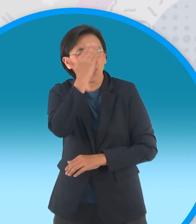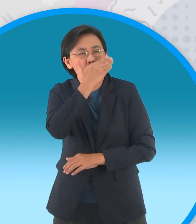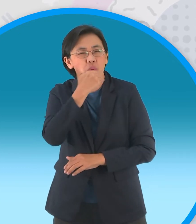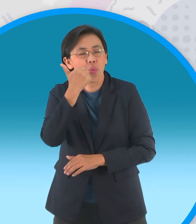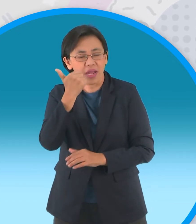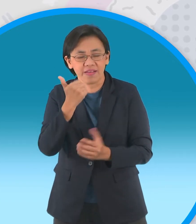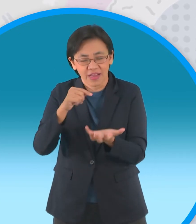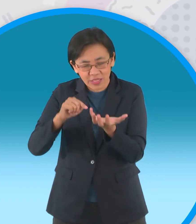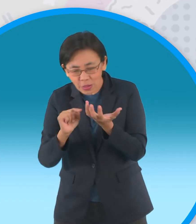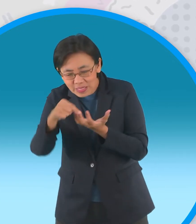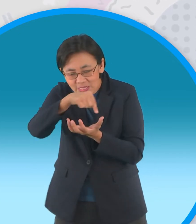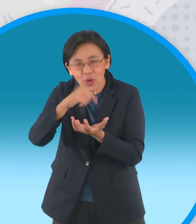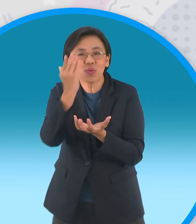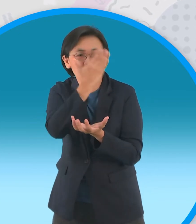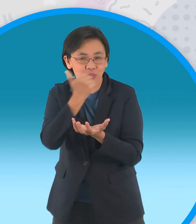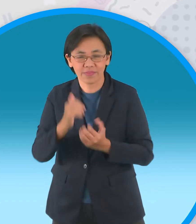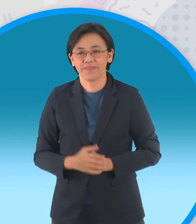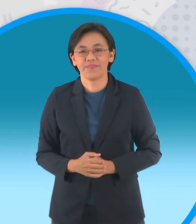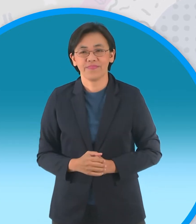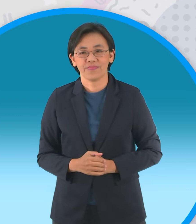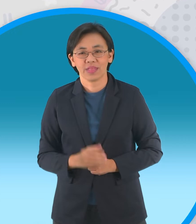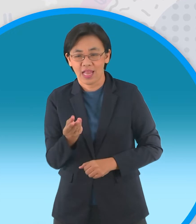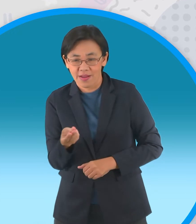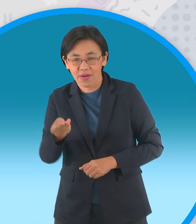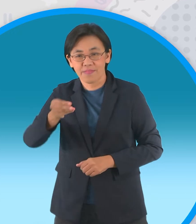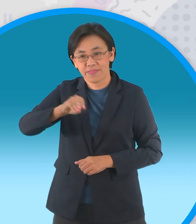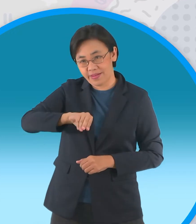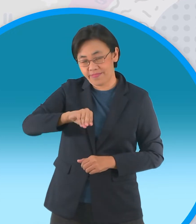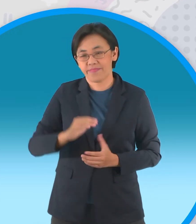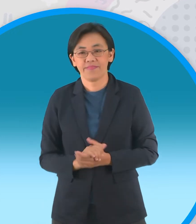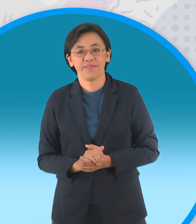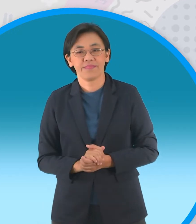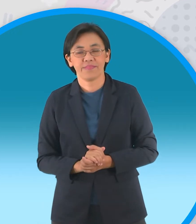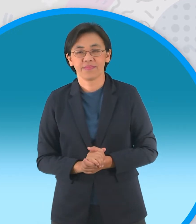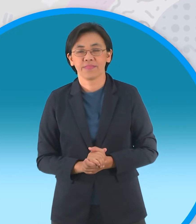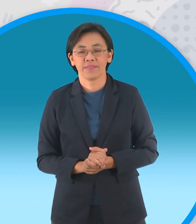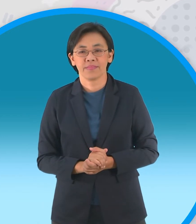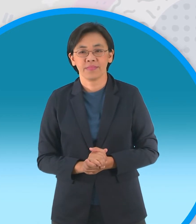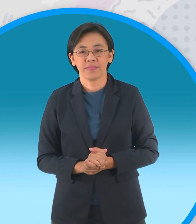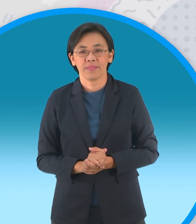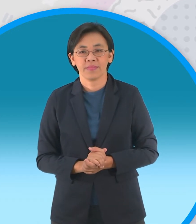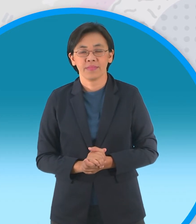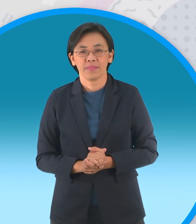คราวนี้พลิกกลับด้านโมเดลนะครับ